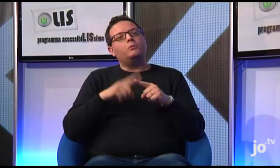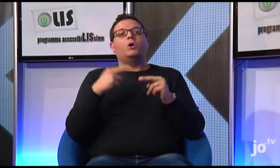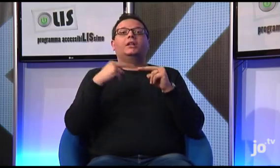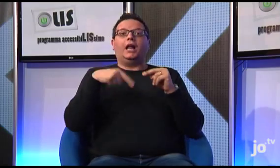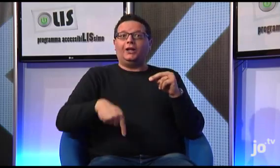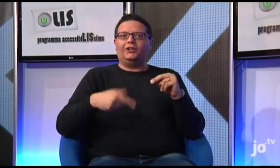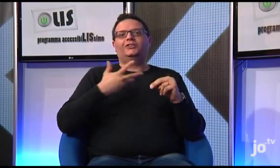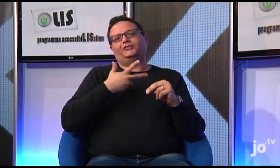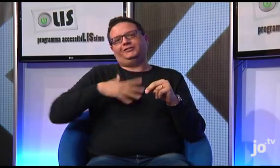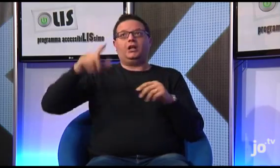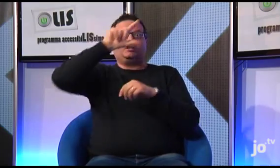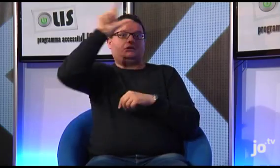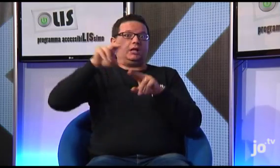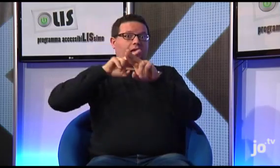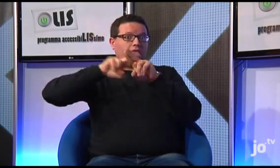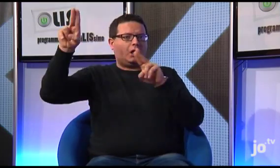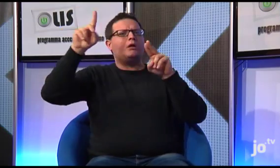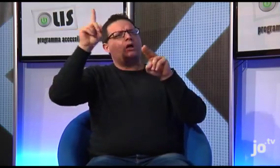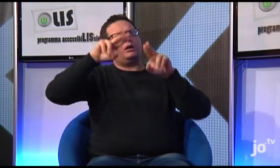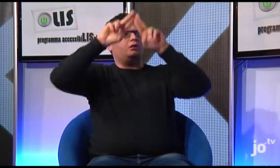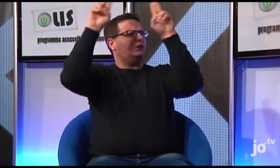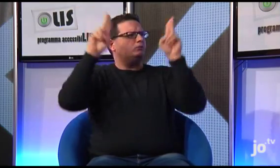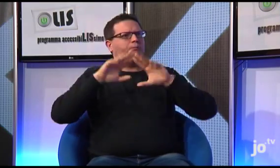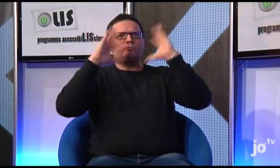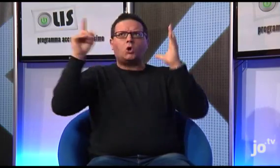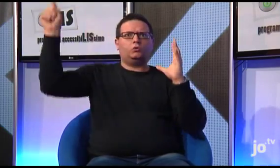Come ho detto, sia a Taranto che in diverse altre città italiane si sono formati gruppi di sordi cattolici, anche a livello internazionale